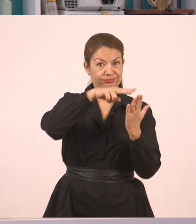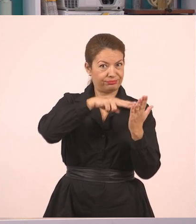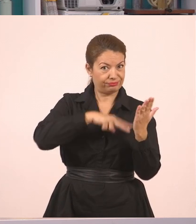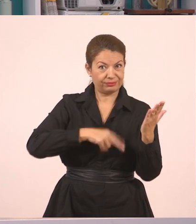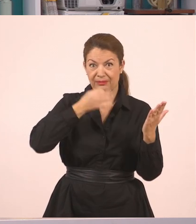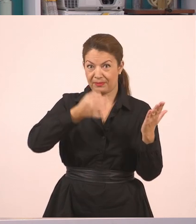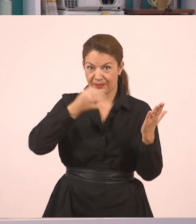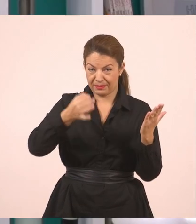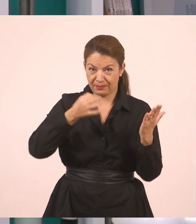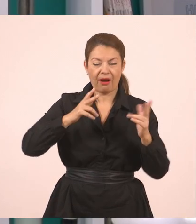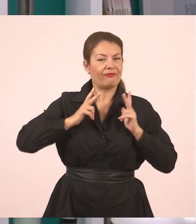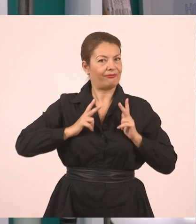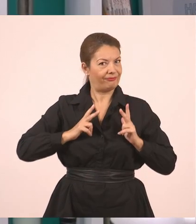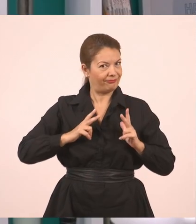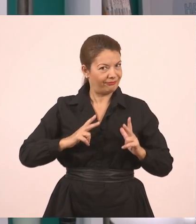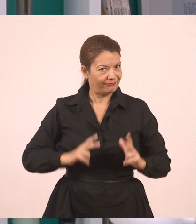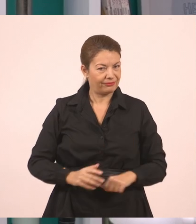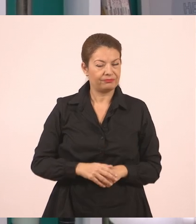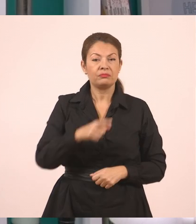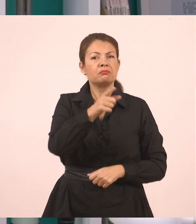Στον υπολογιστή σας, αν έχετε σύνδεση Internet,